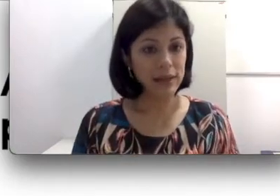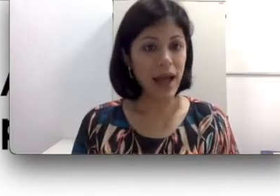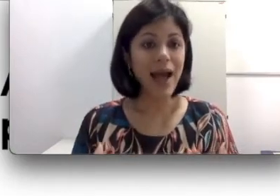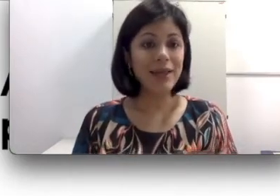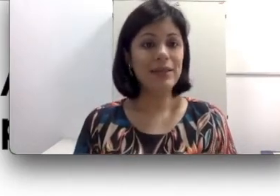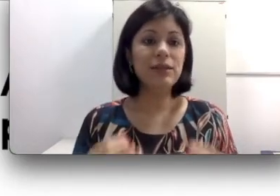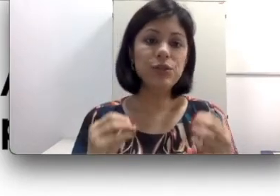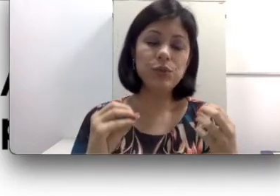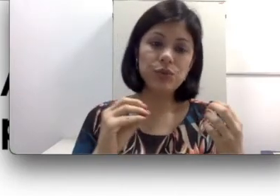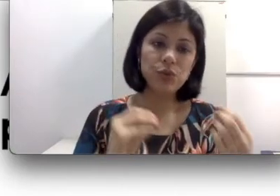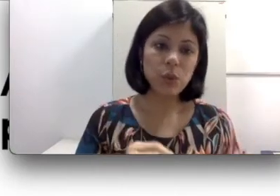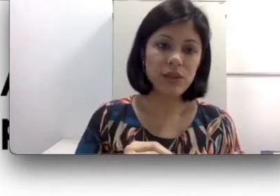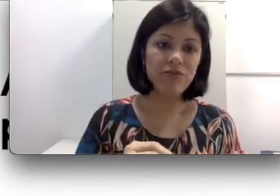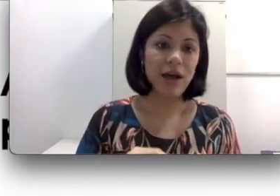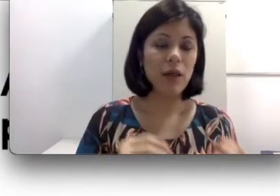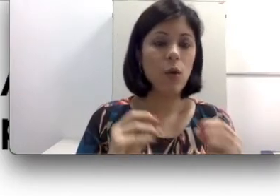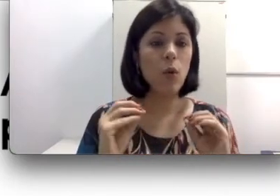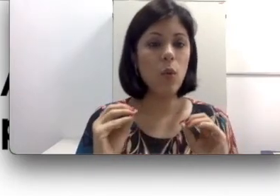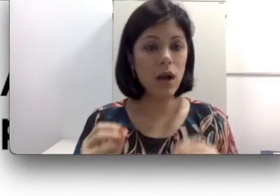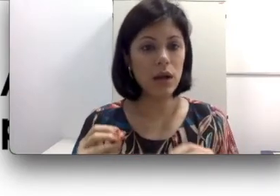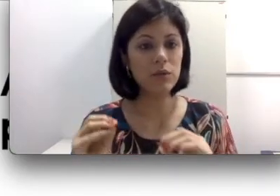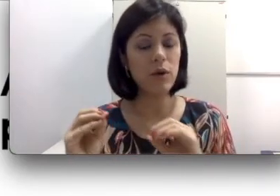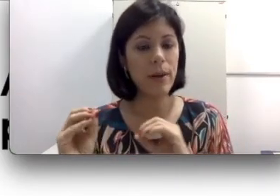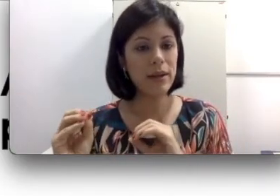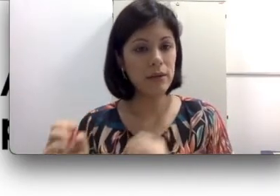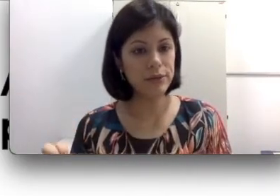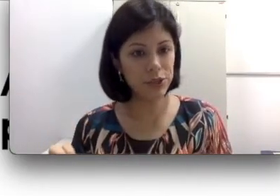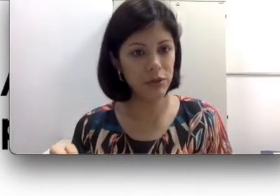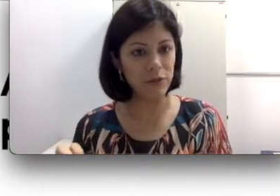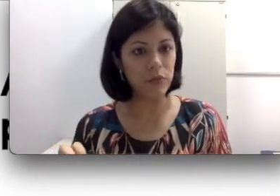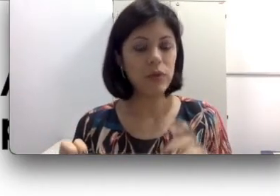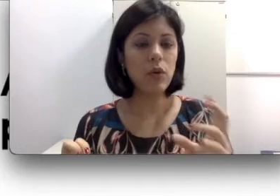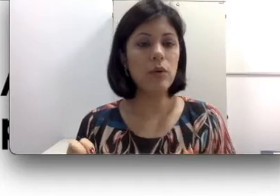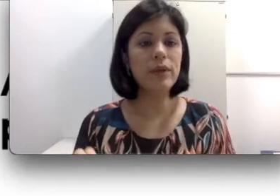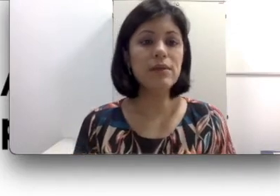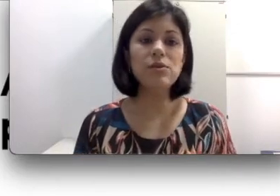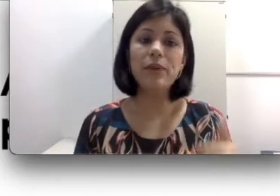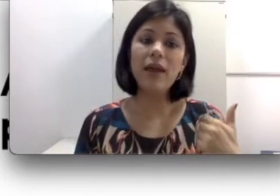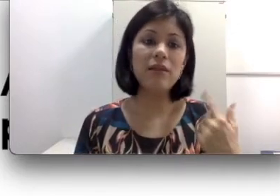ainda escuta os sons da fala com o ganho do aparelho auditivo. Com isso, para ela vai